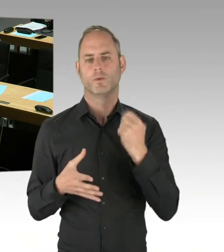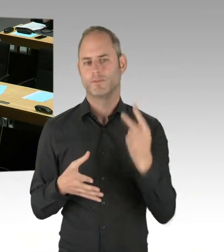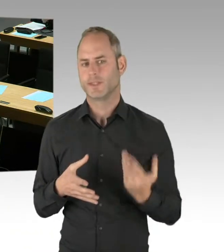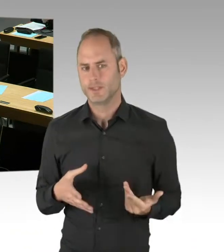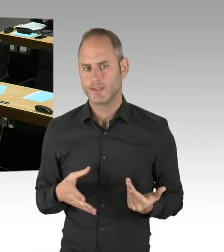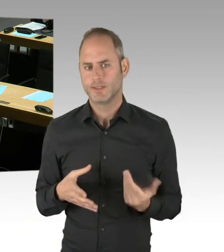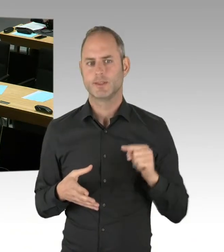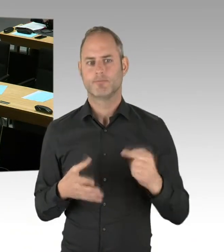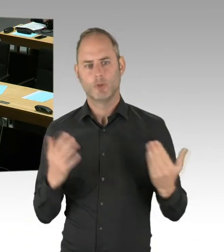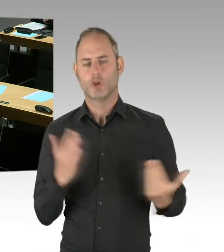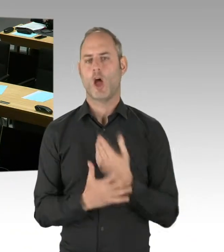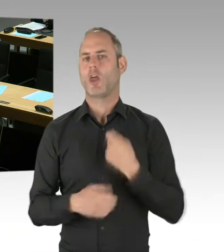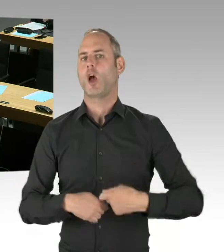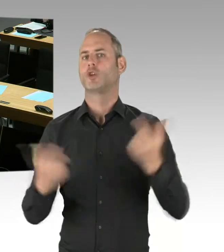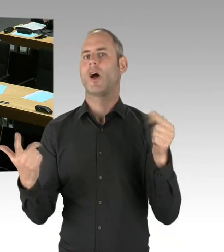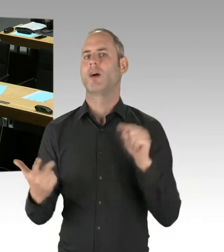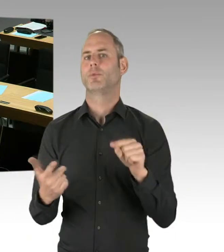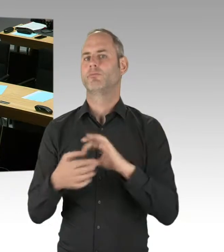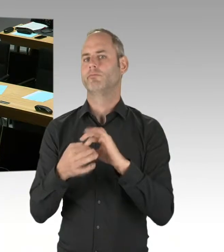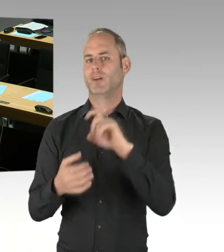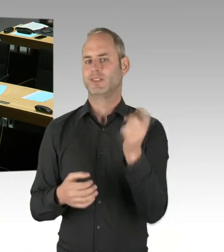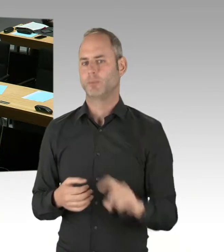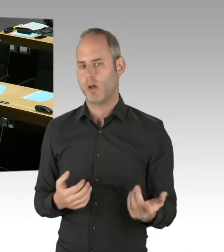Der Sachstand des Verfahrens ist folgender: